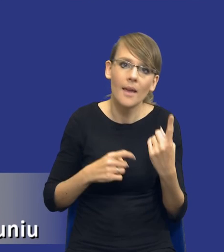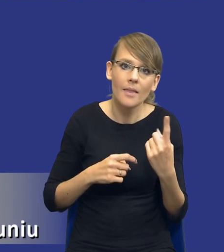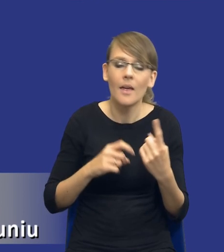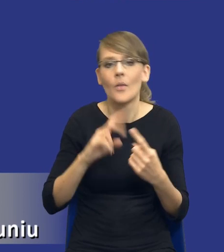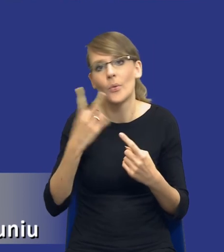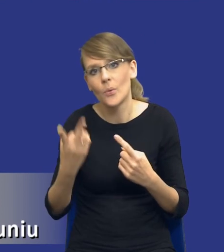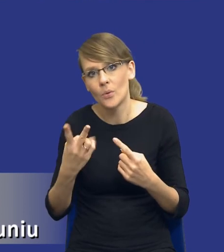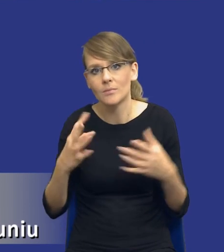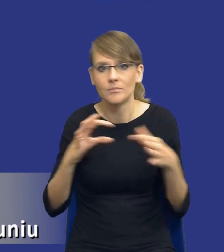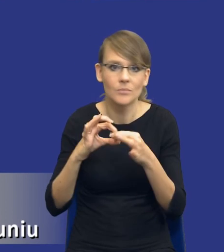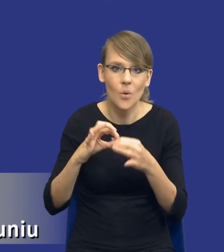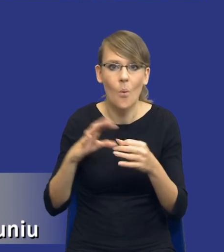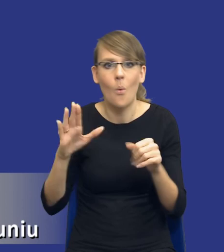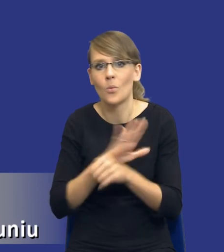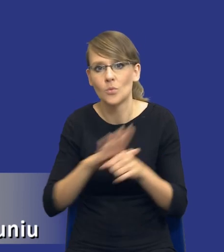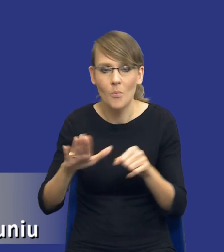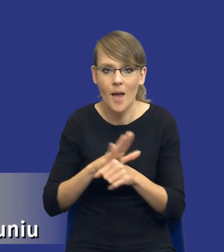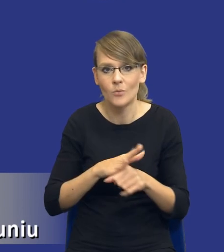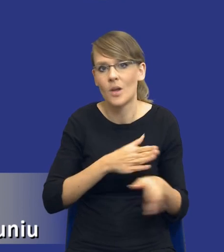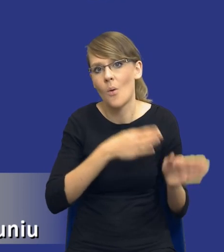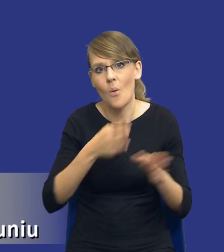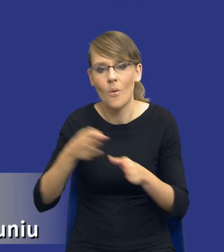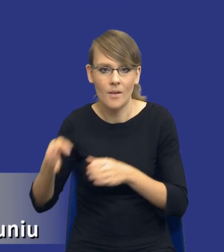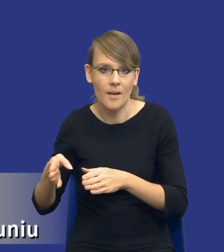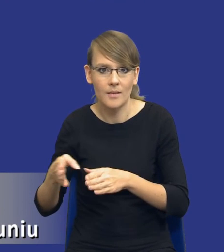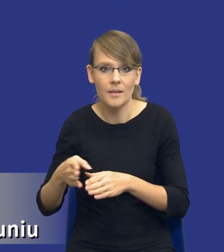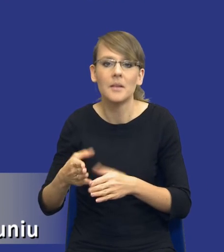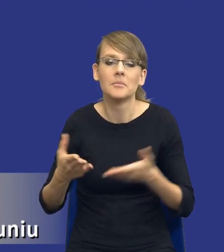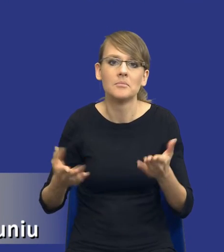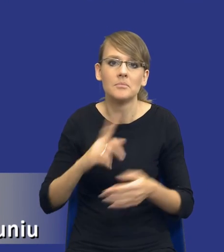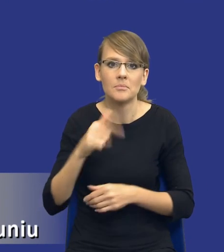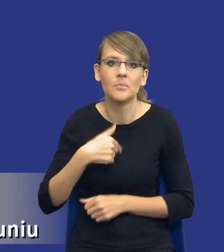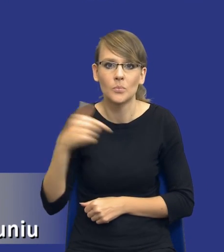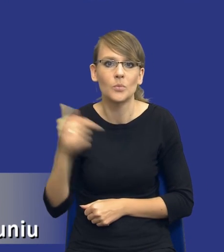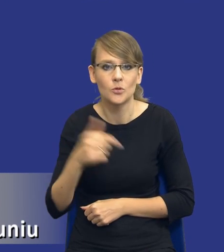jeden element uzupełnia kolejne elementy i musimy mieć to w swojej świadomości.